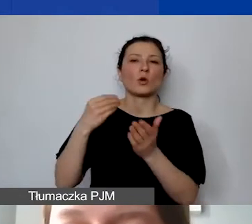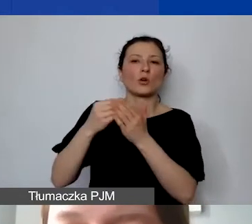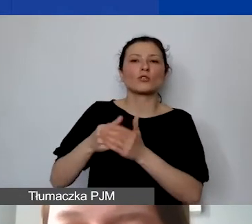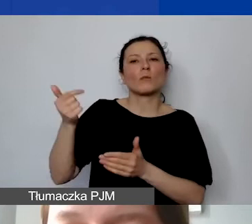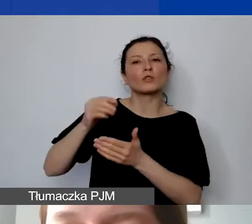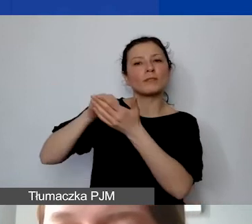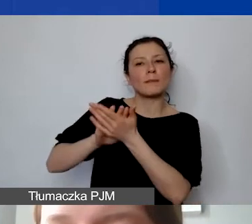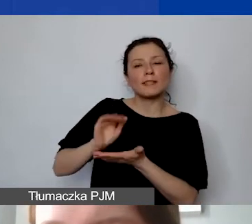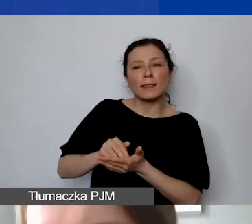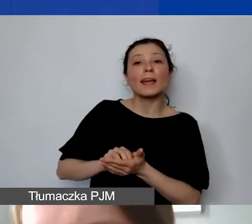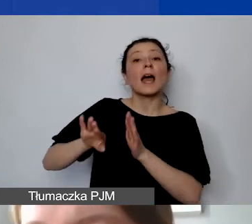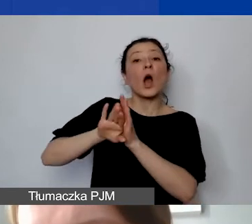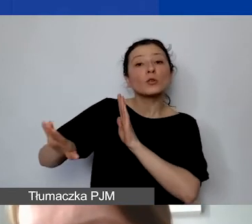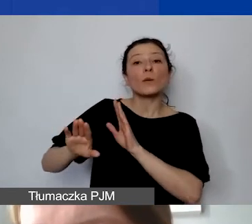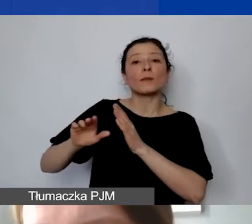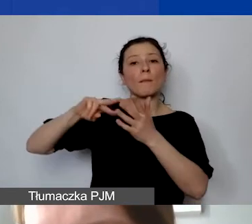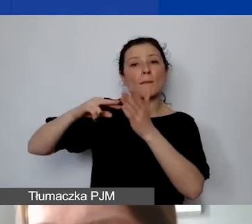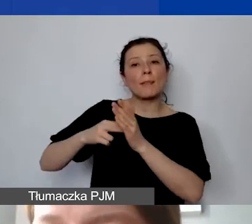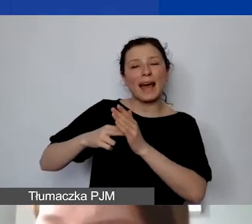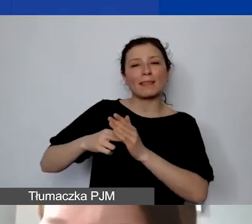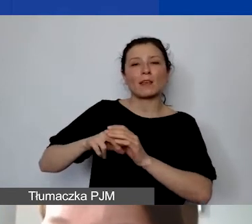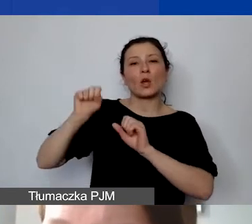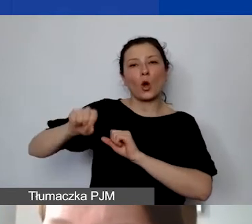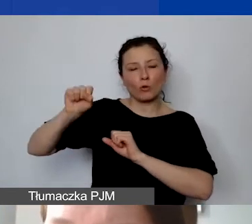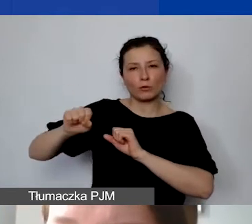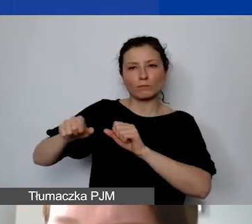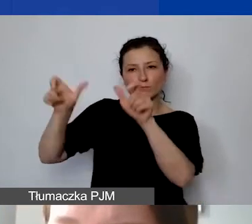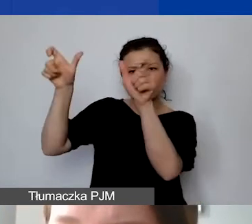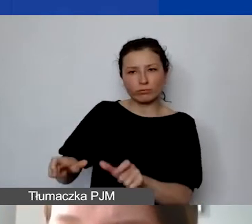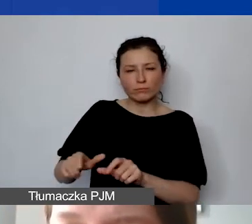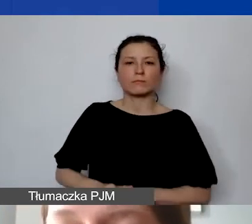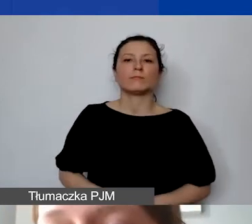Koszty pośrednie, które są rozliczane ryczałtem, nie wymagają prowadzenia wyodrębnionej ewidencji,